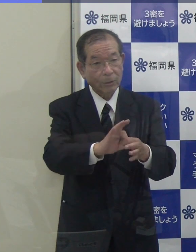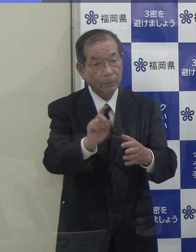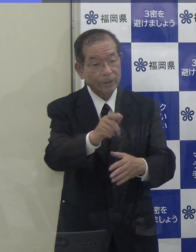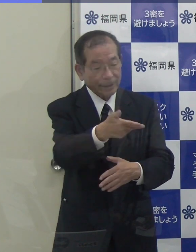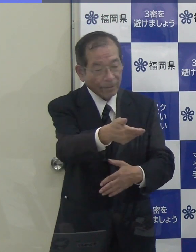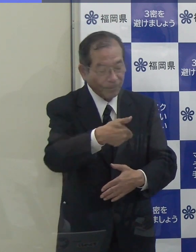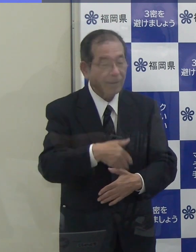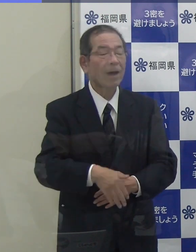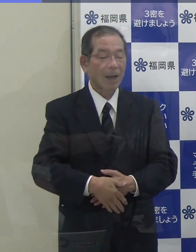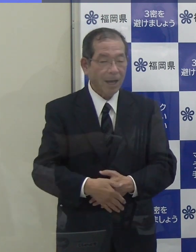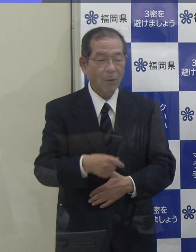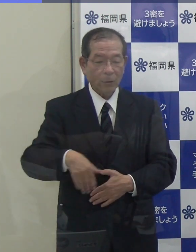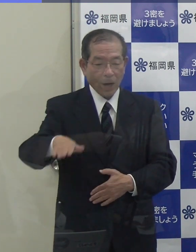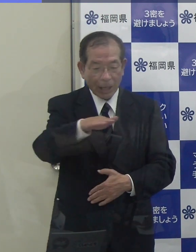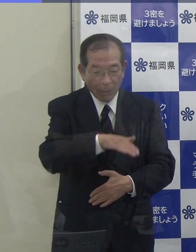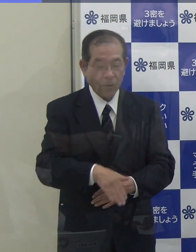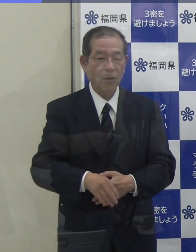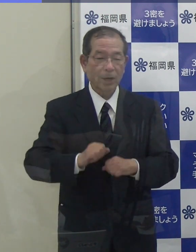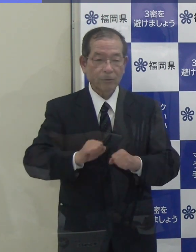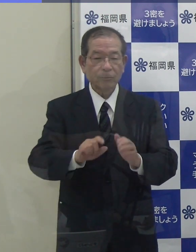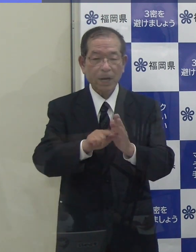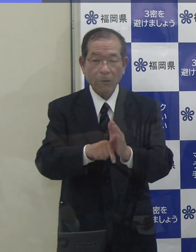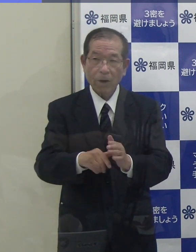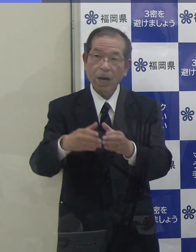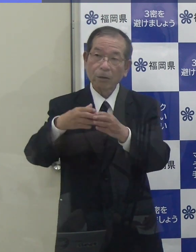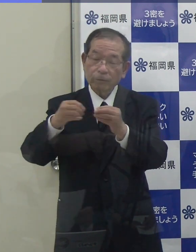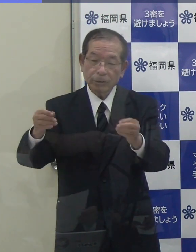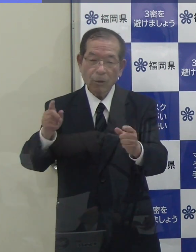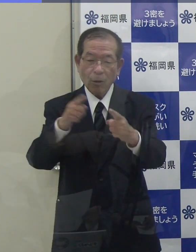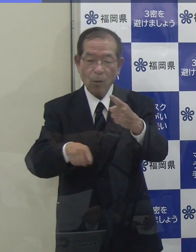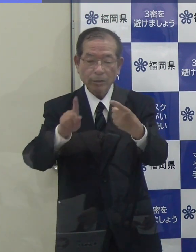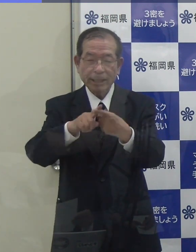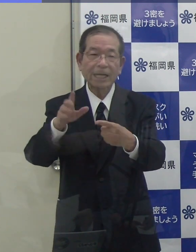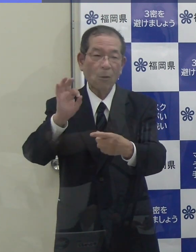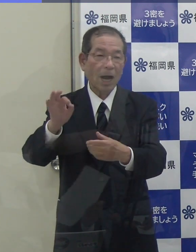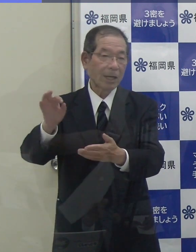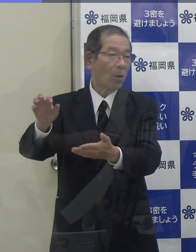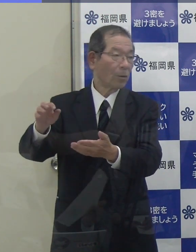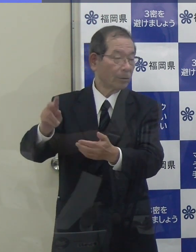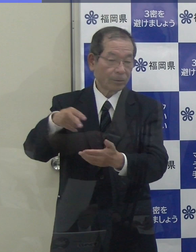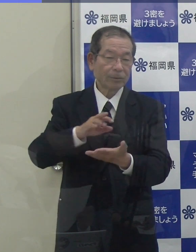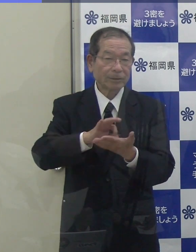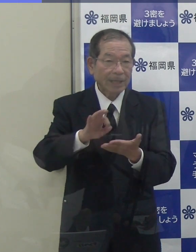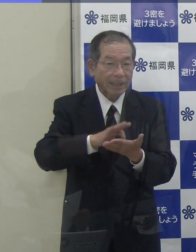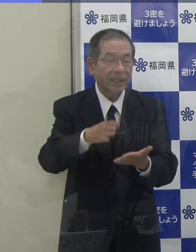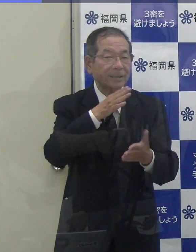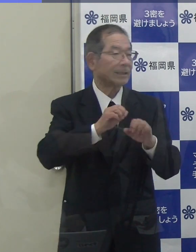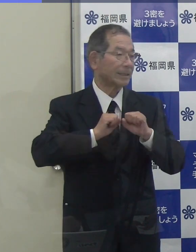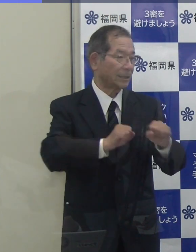（知事）本県もこれを実施するに当たっては、国の交付金等を活用しています。